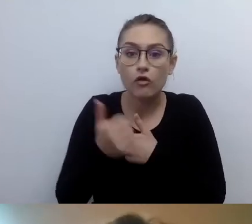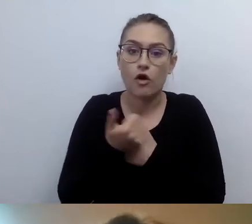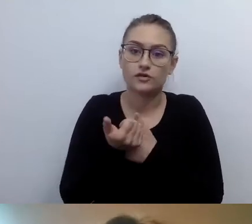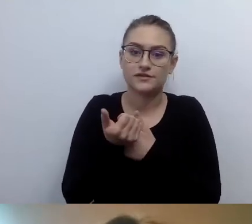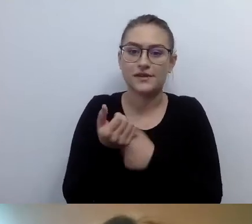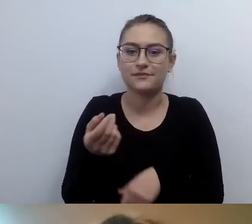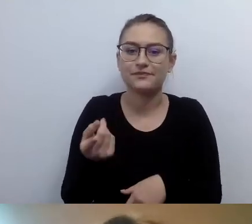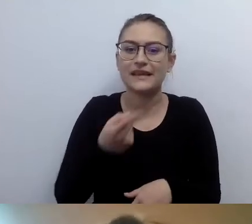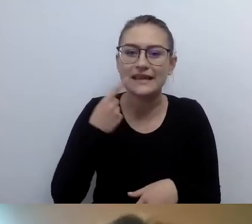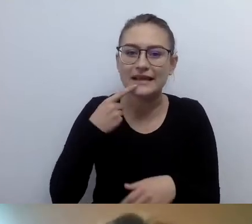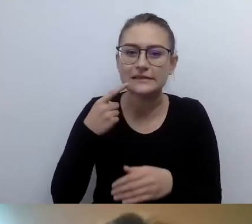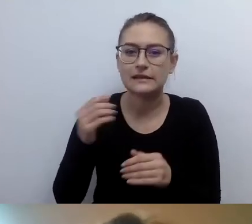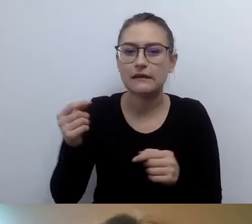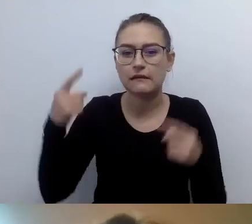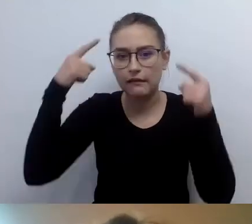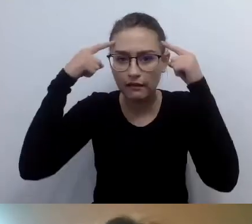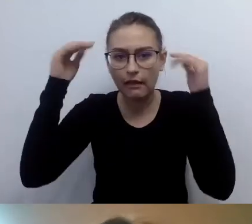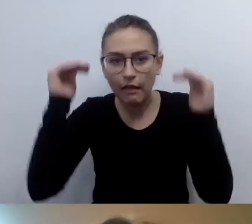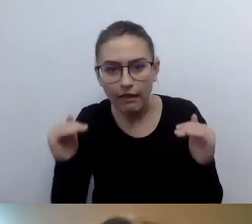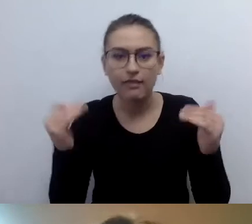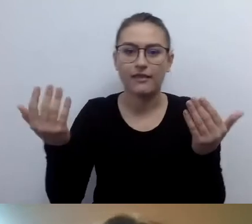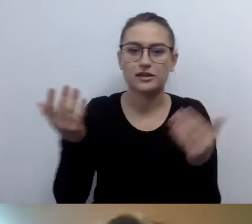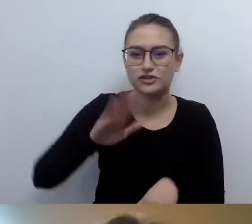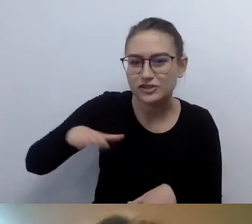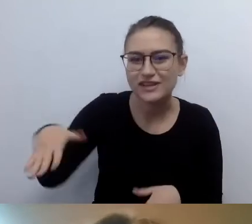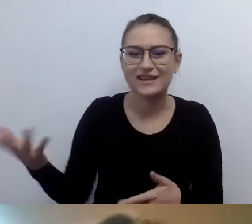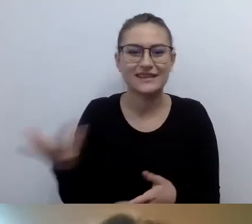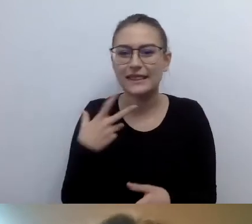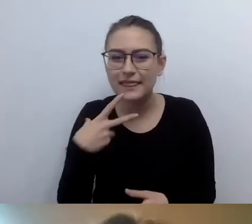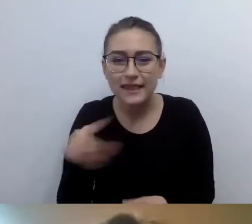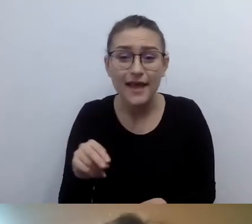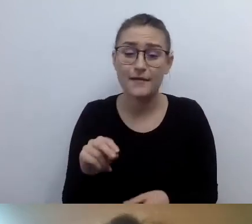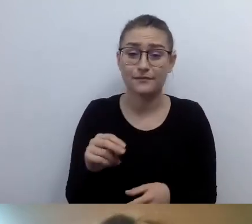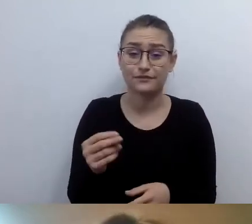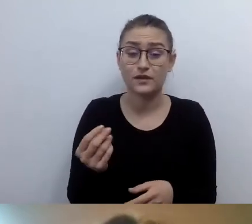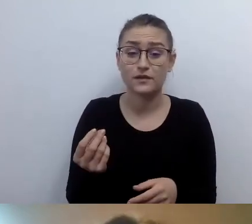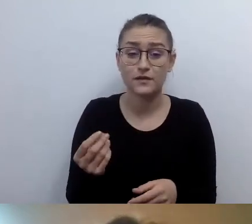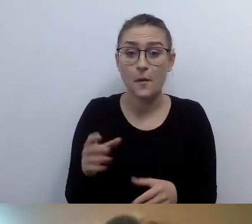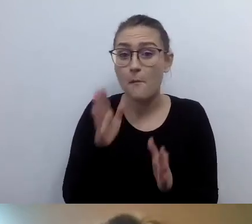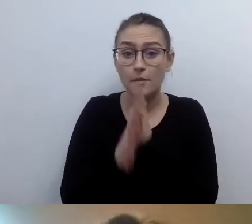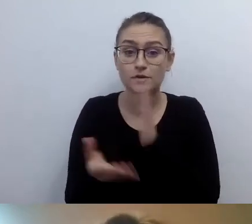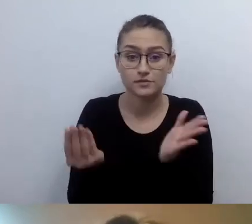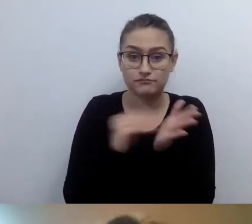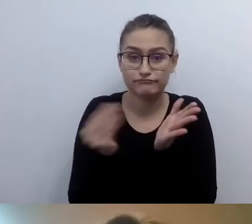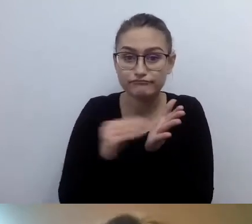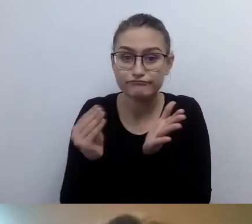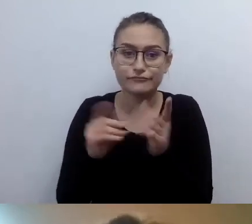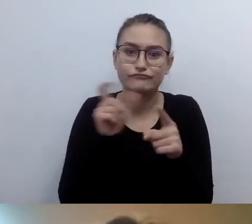To odwoływanie się do pojęć powszechnie najbardziej zrozumiałych. Ale opis budynku nie musi być w ETR.